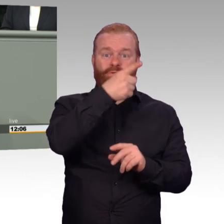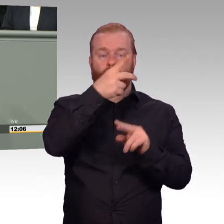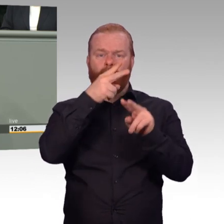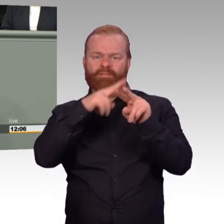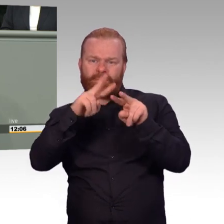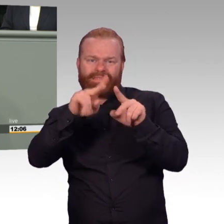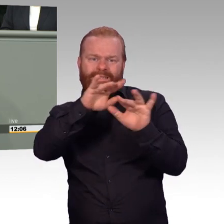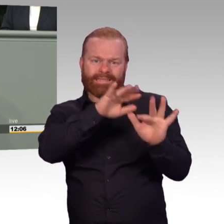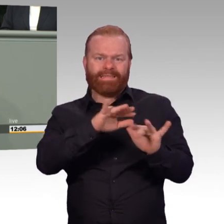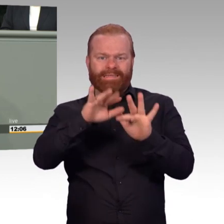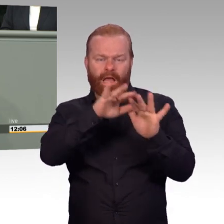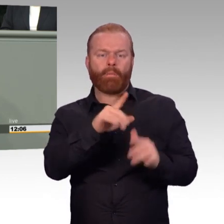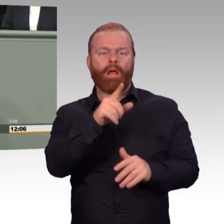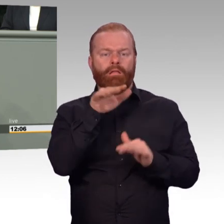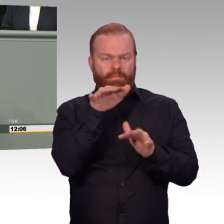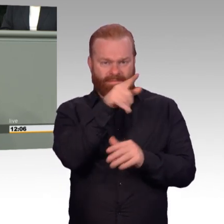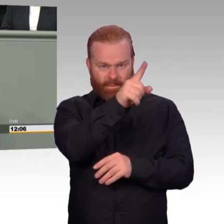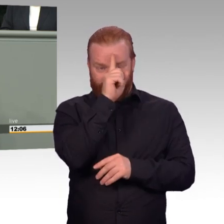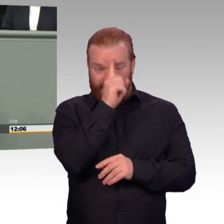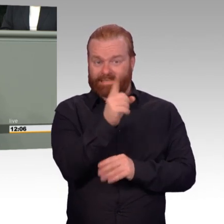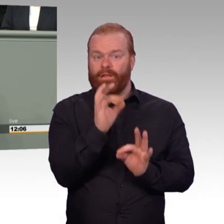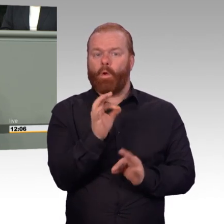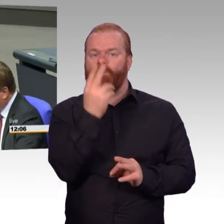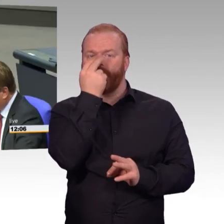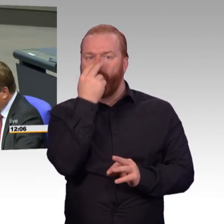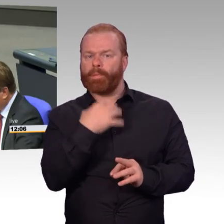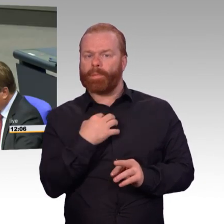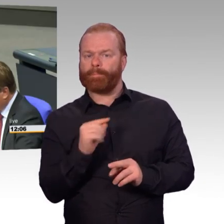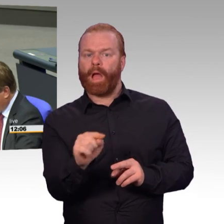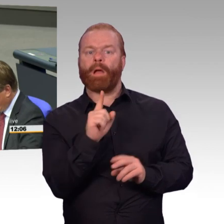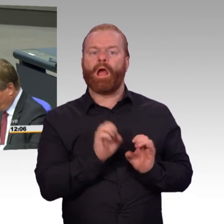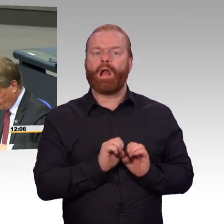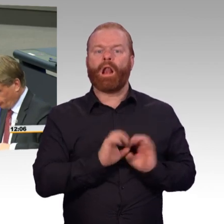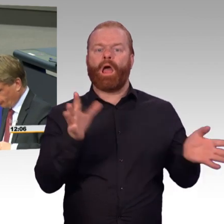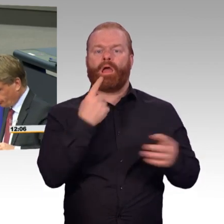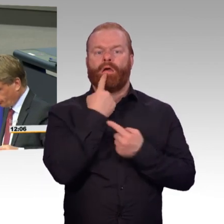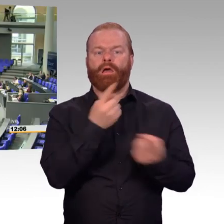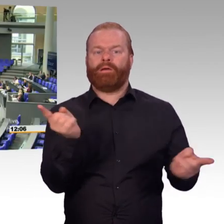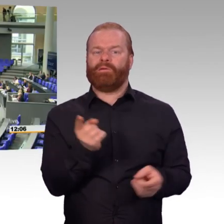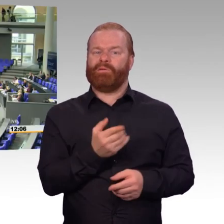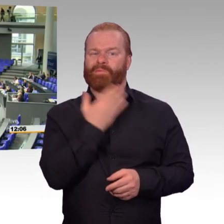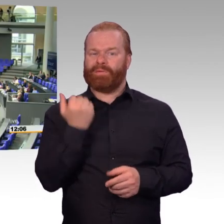dann ist man falsch auf dem Posten, den man bekleidet. (Beifall)